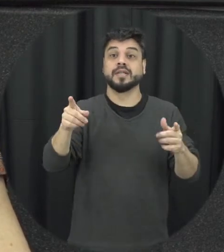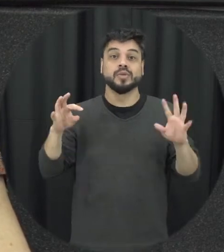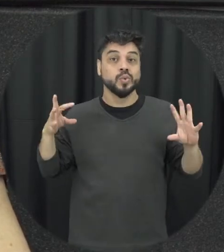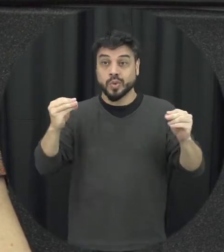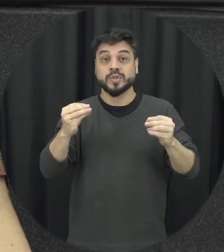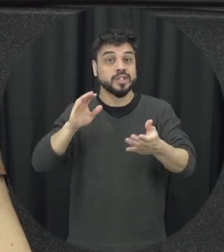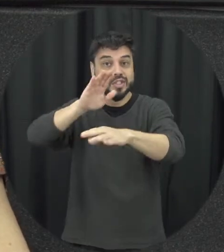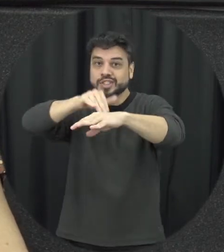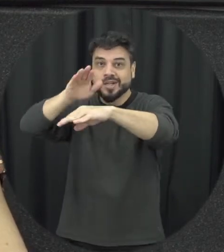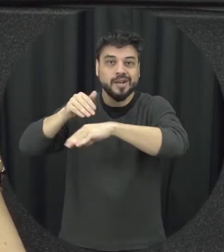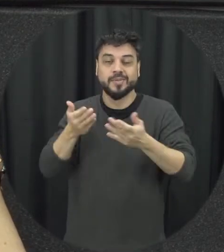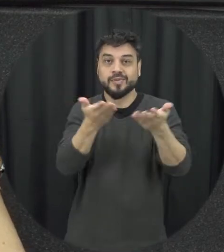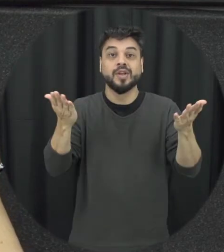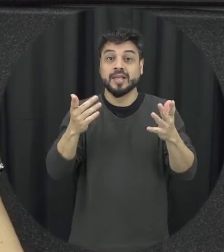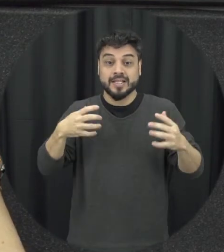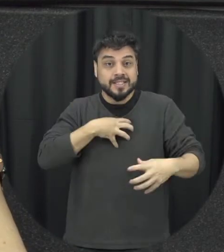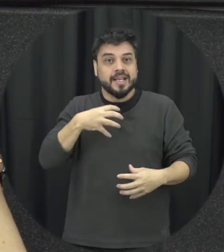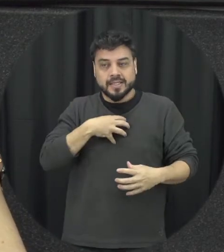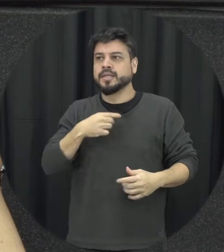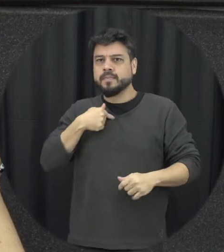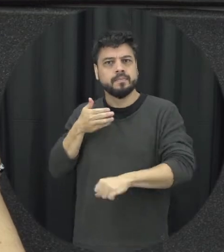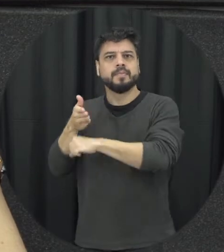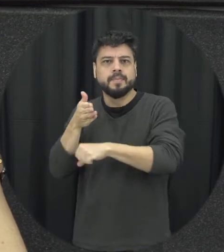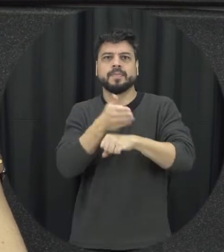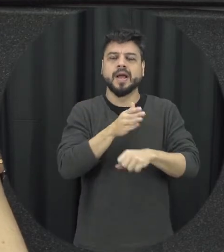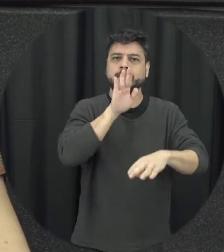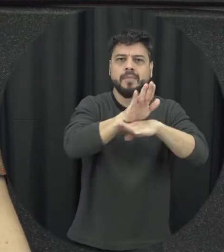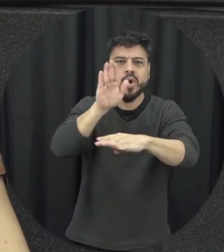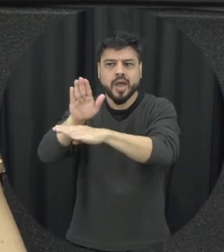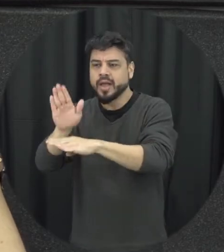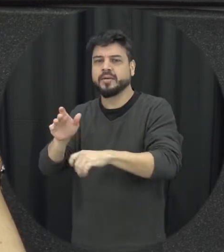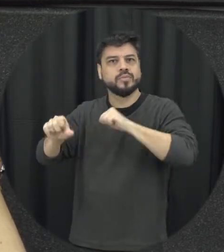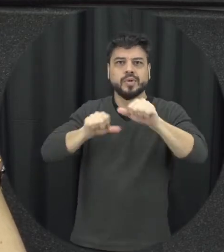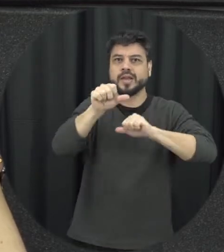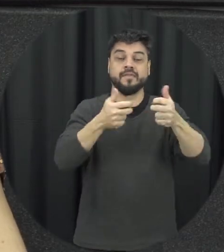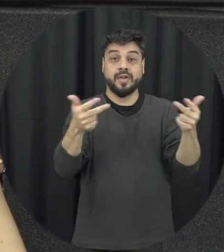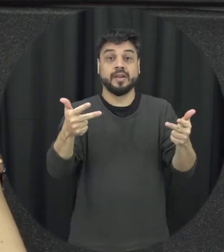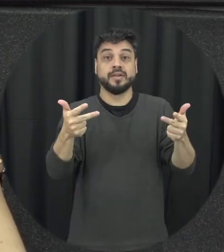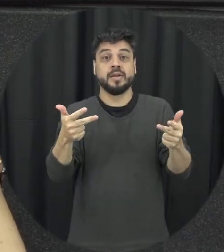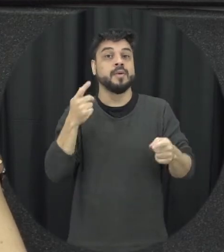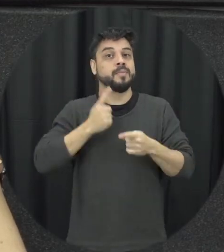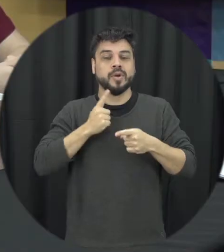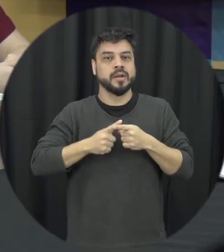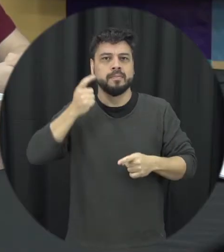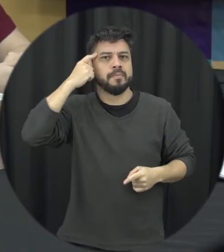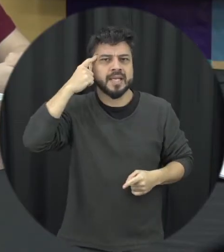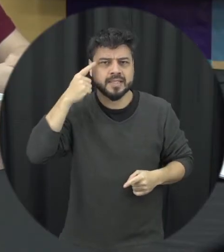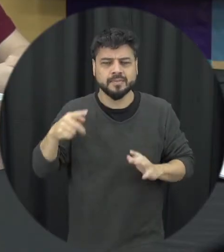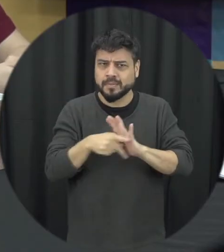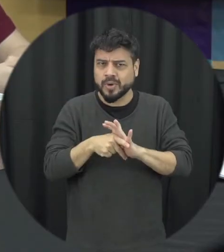relação a isso que não acha que são uma coisa que não é da sua conta é da sua conta assim e de forma